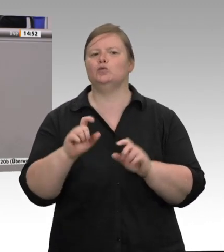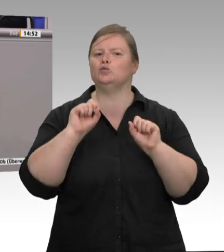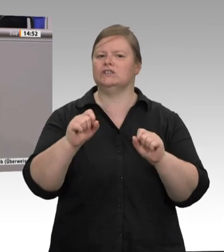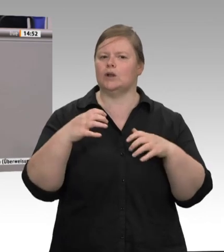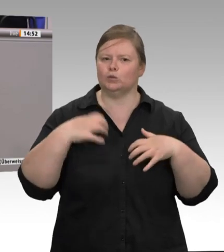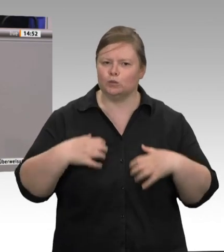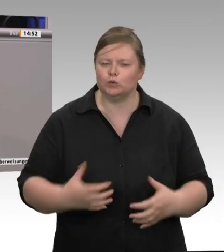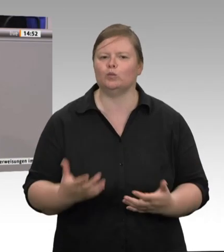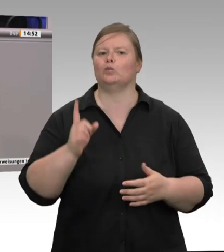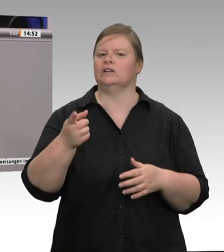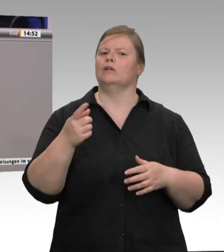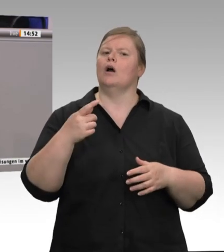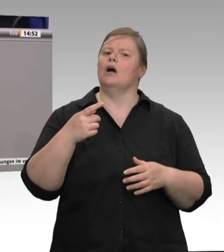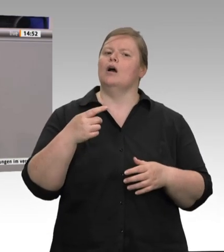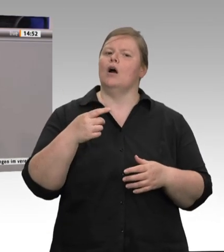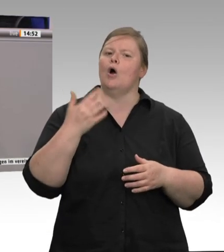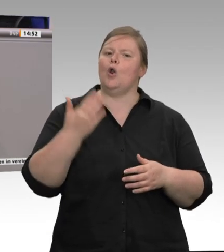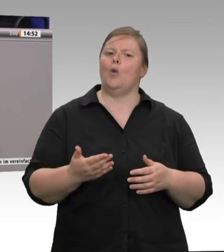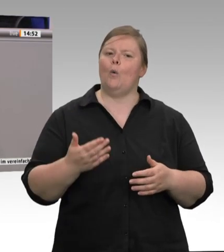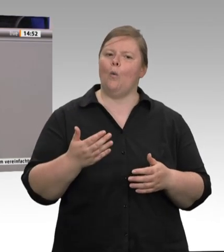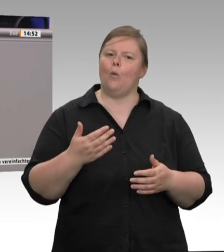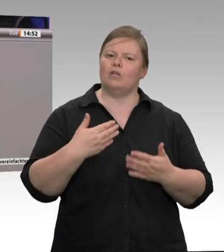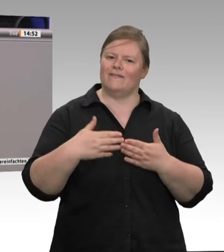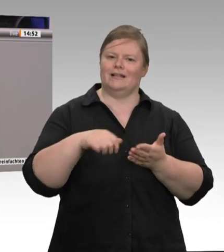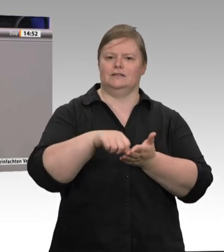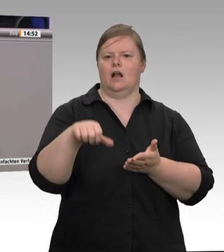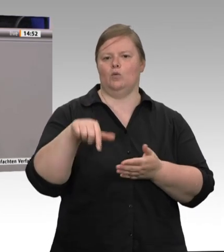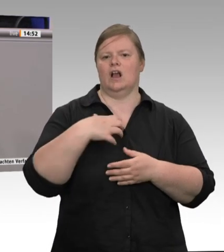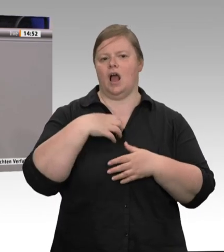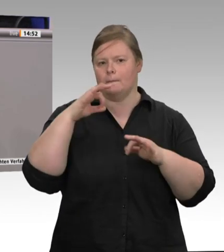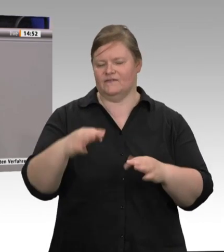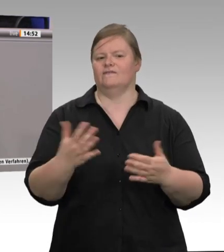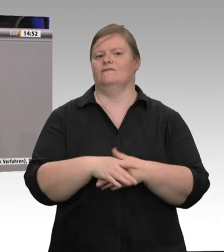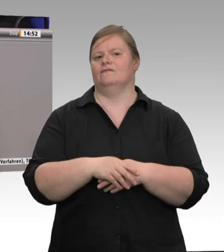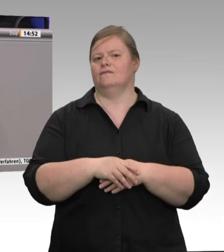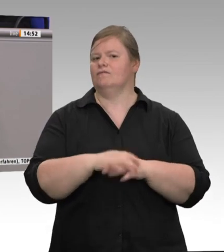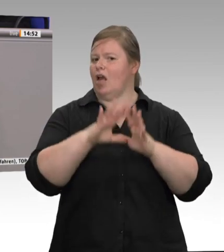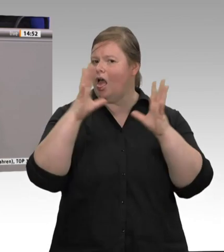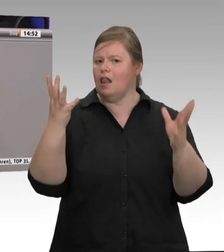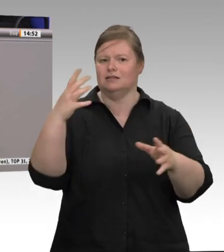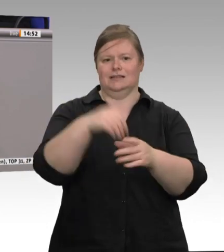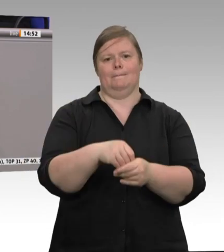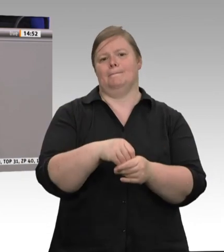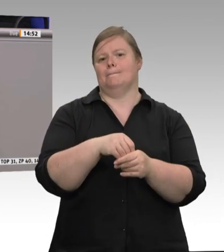auch kein Wunder, wenn es zu Beschwerden wegen unlauteren Wettbewerbs kommt. Deswegen muss damit jetzt Schluss sein!